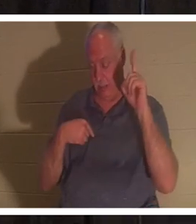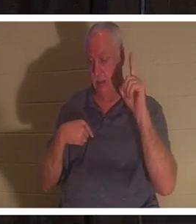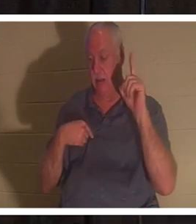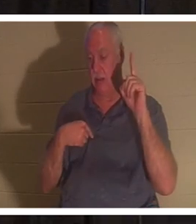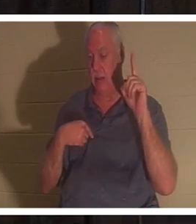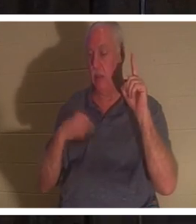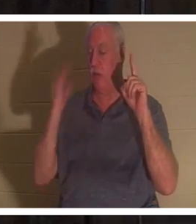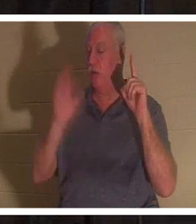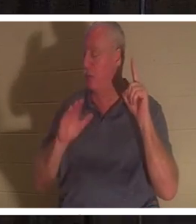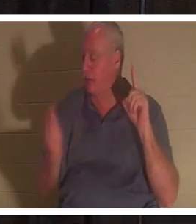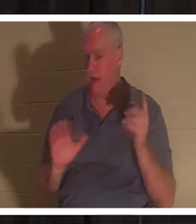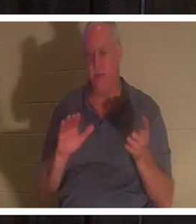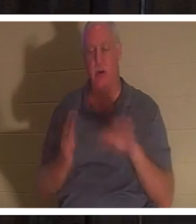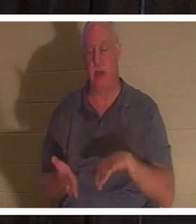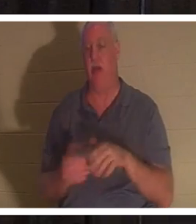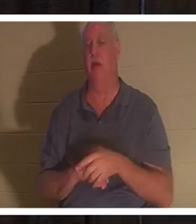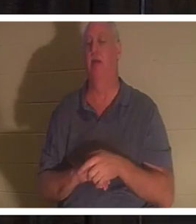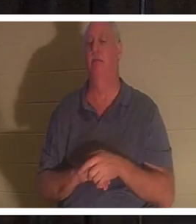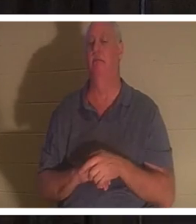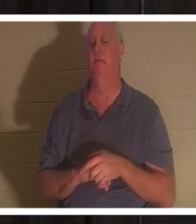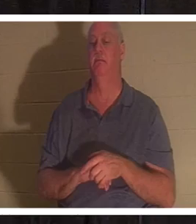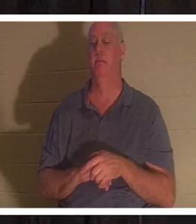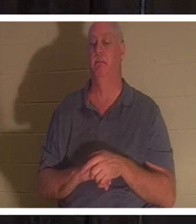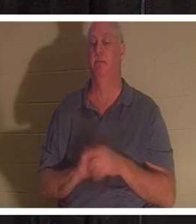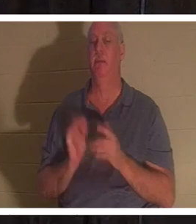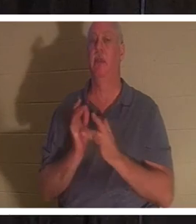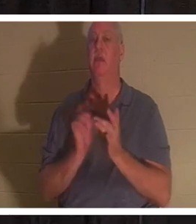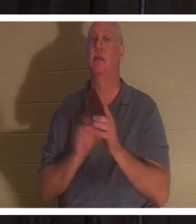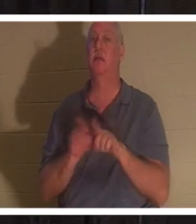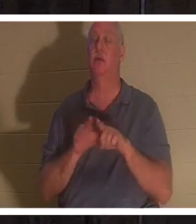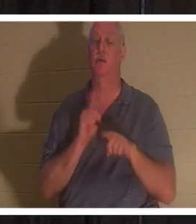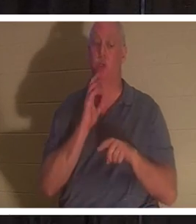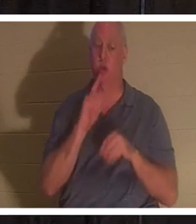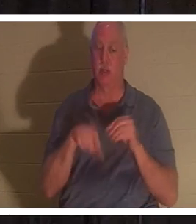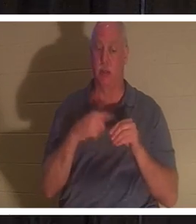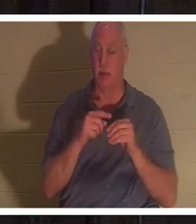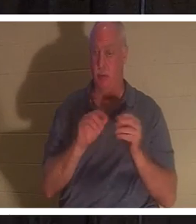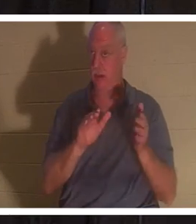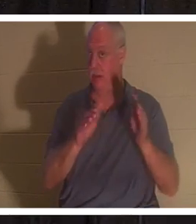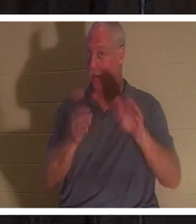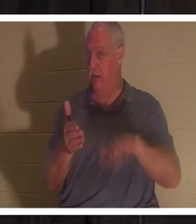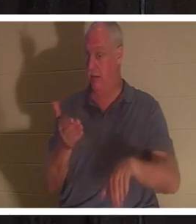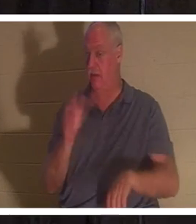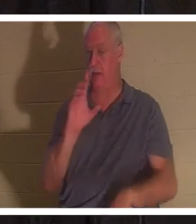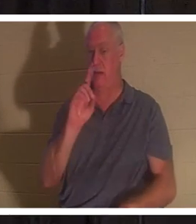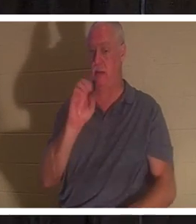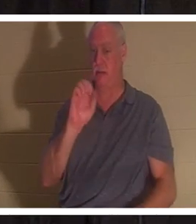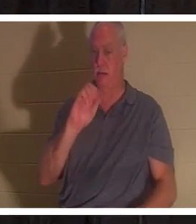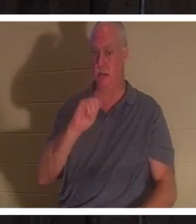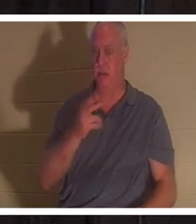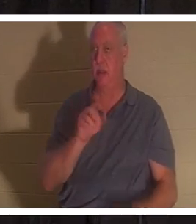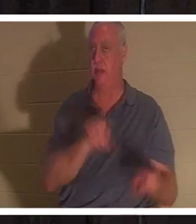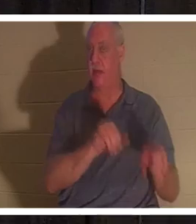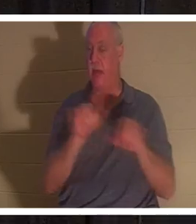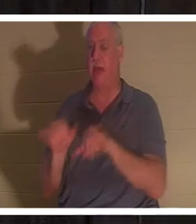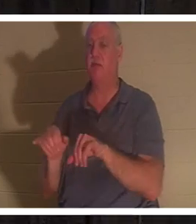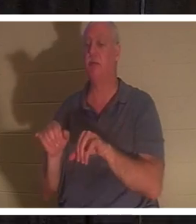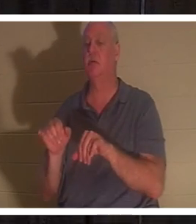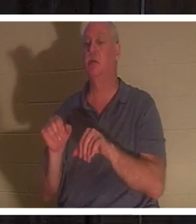イエスはまた、ヤイロの娘を 死からよみがえら せたとき、クリスチャンに死について眠りと話しました 。